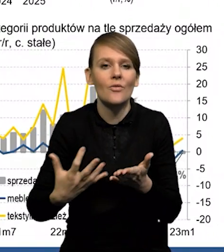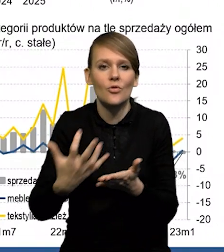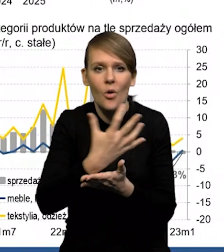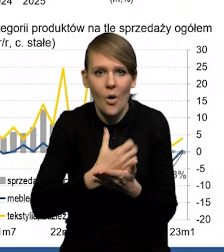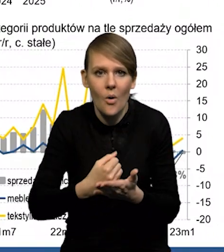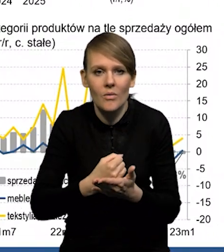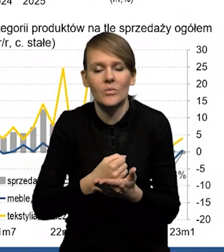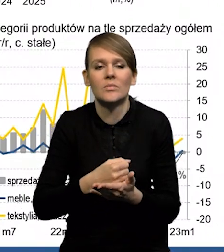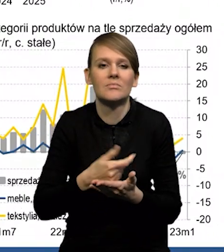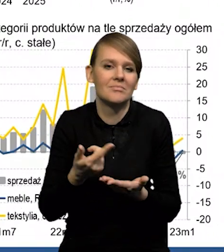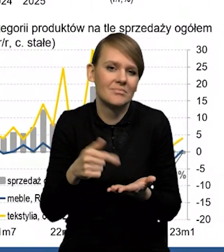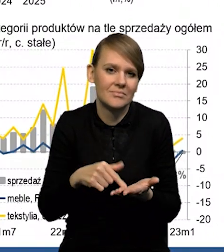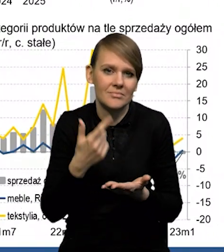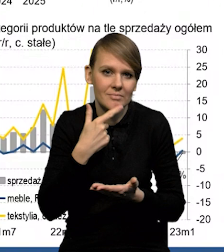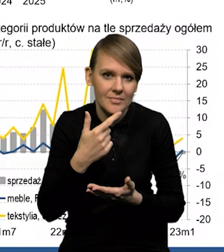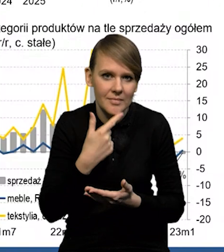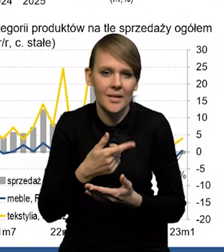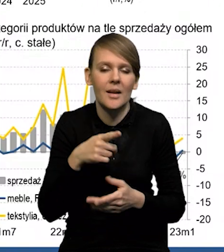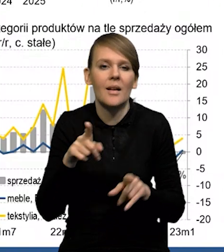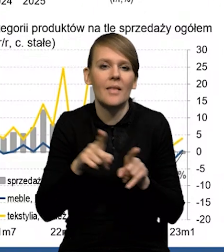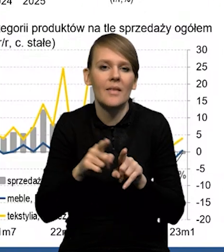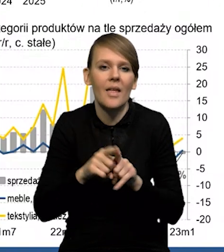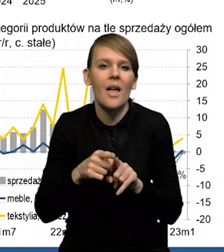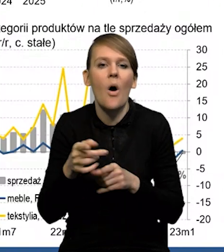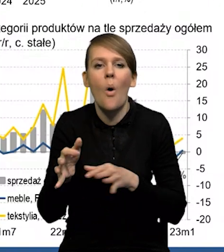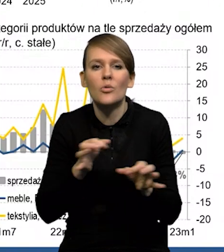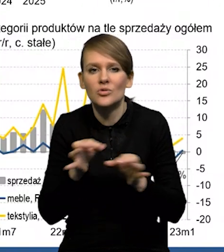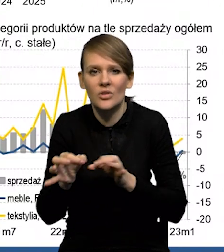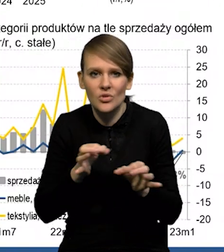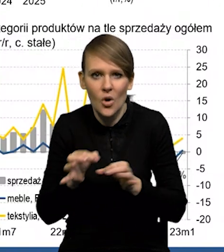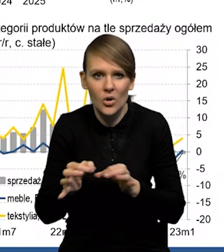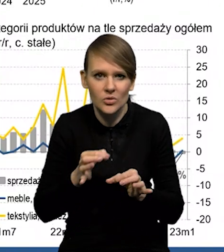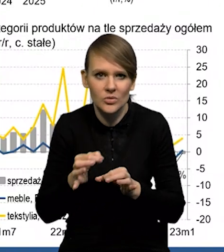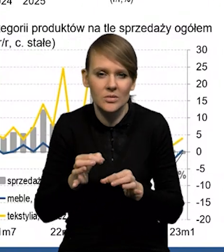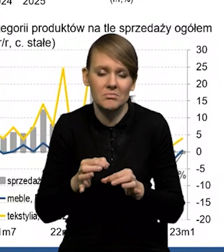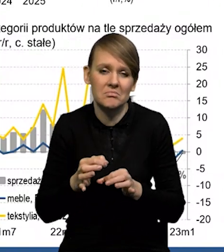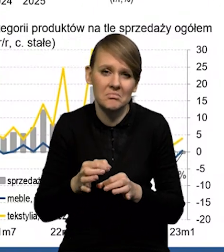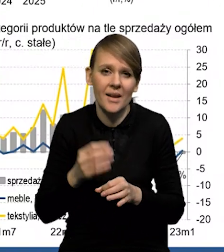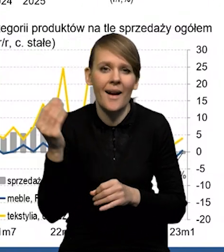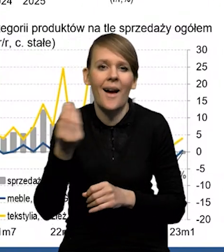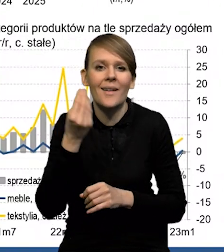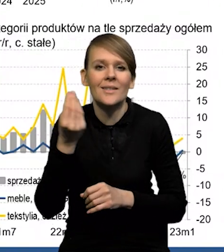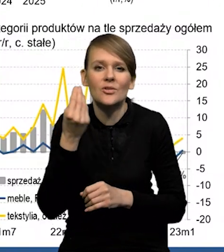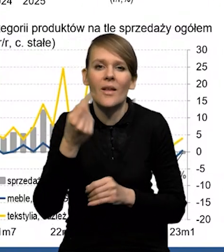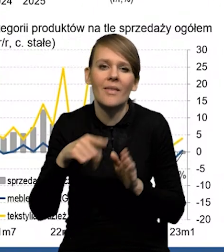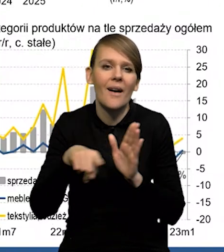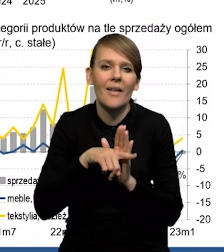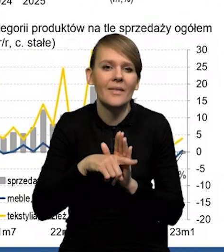na niskim poziomie również stopa oszczędności. To, co jeszcze rzutuje negatywnie na konsumpcję,